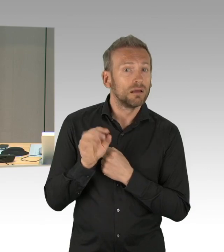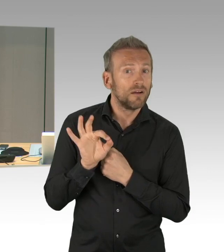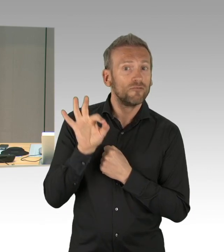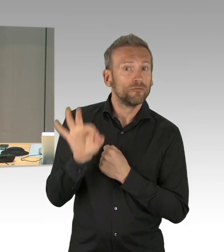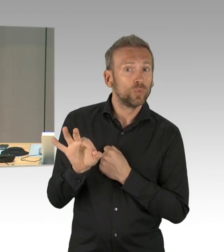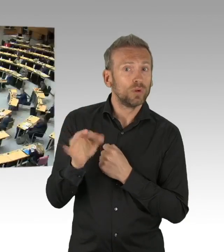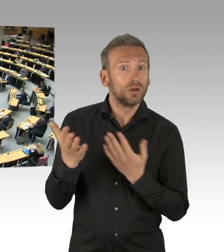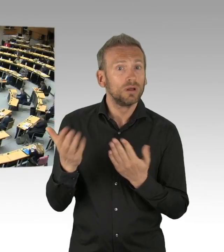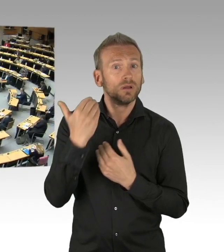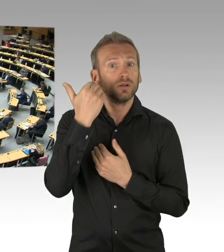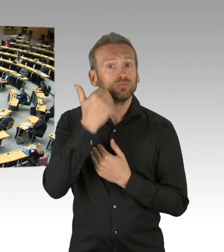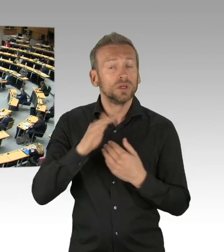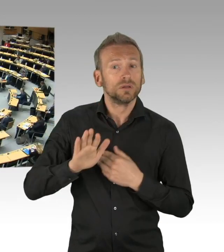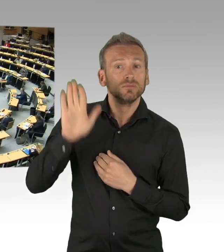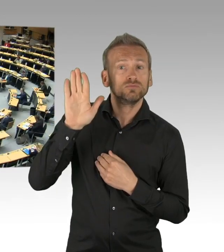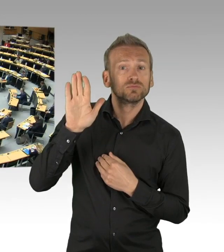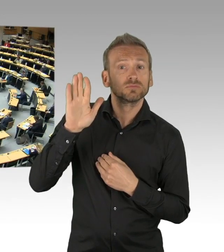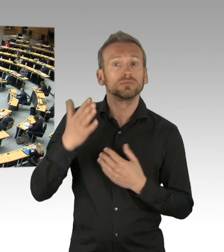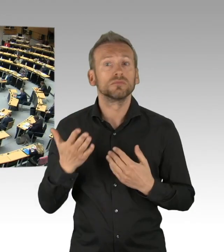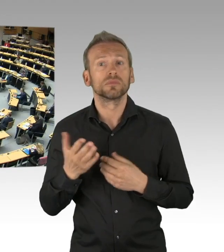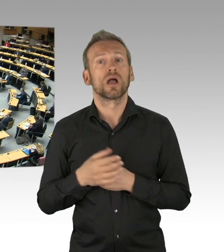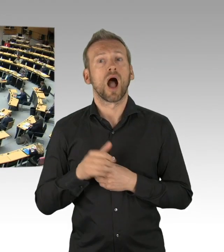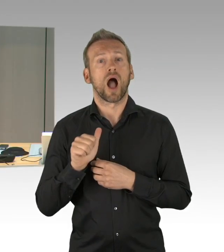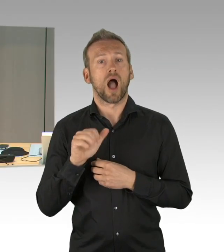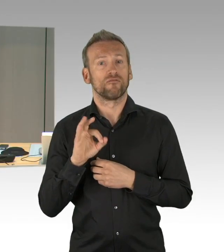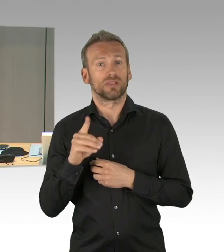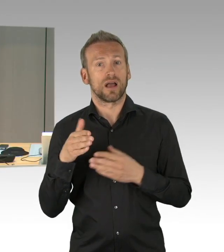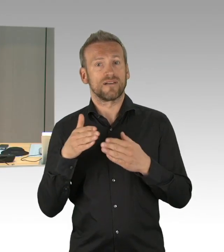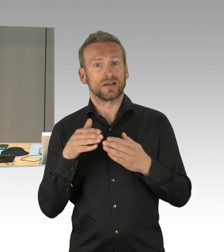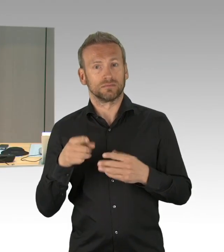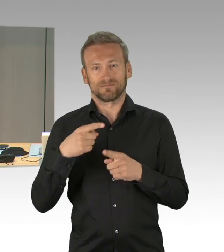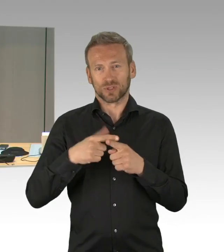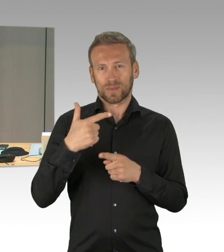Dann hat sich jetzt gemeldet, die FDP-Fraktion, Herr Abgeordnete Fresdorf hat das Wort, bitte schön.